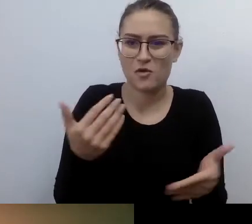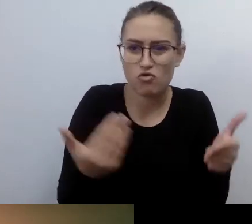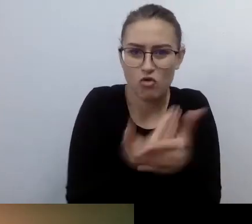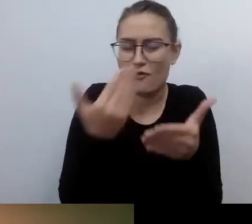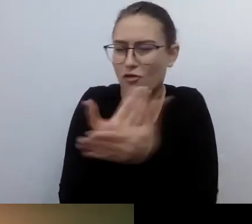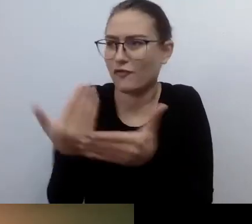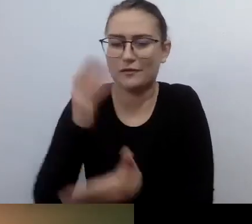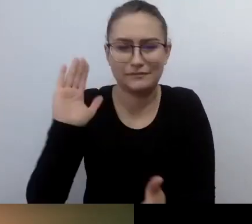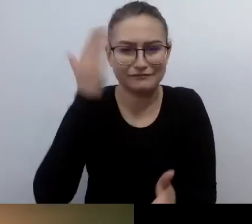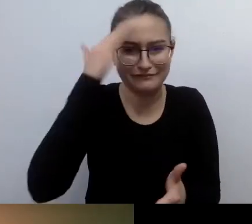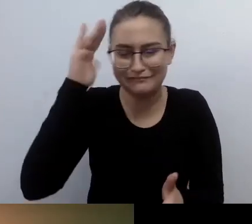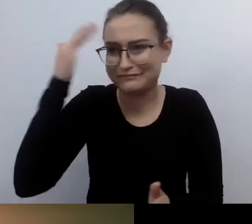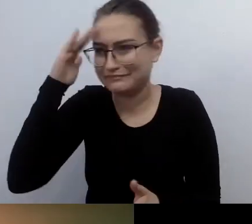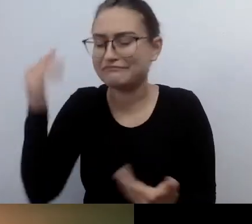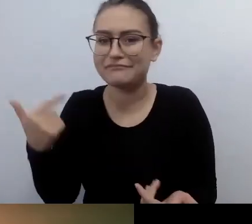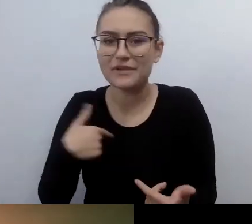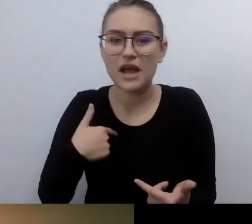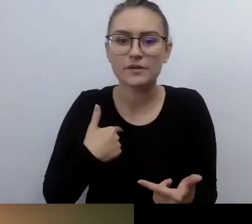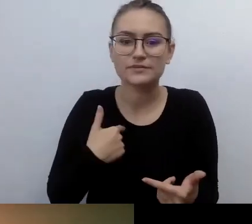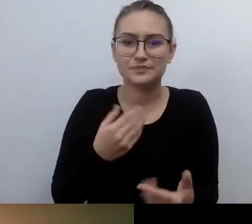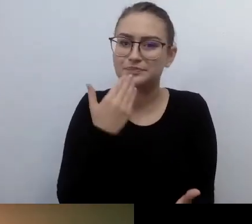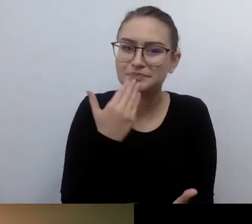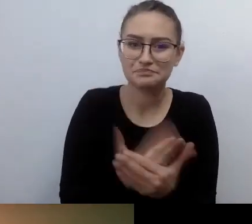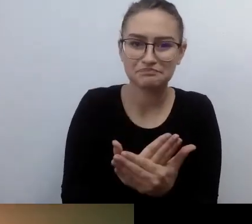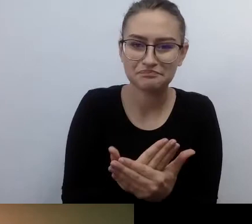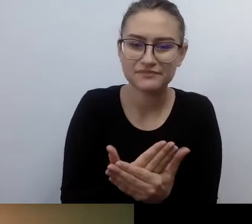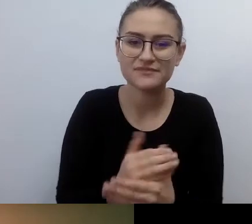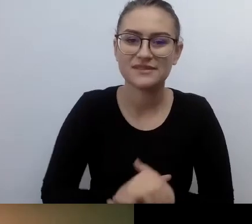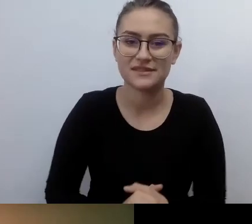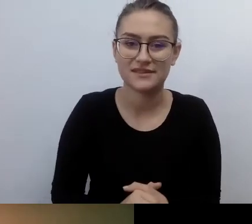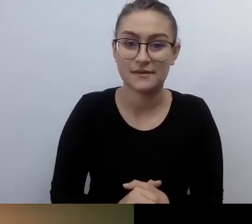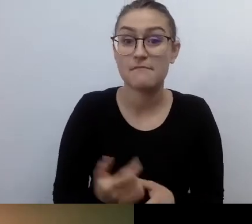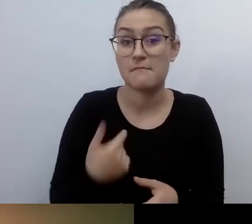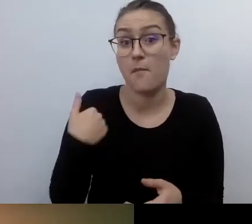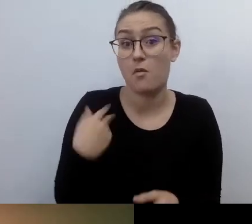Przyznaję się do tego szczerze. Dopóki widziałem,